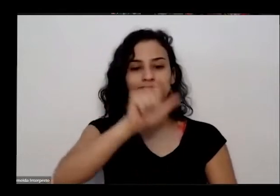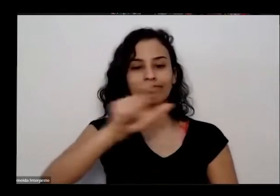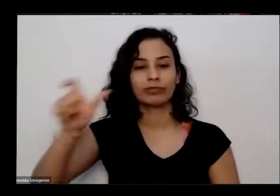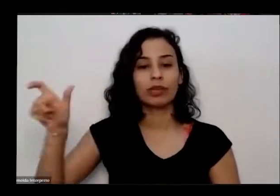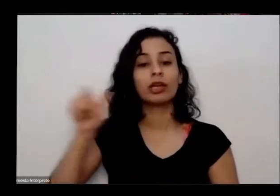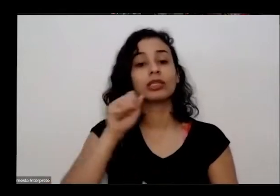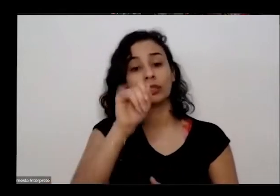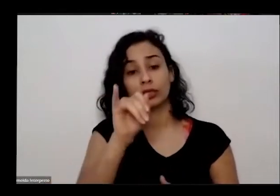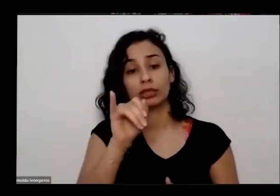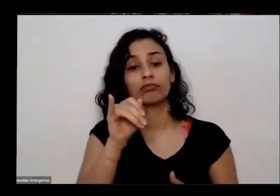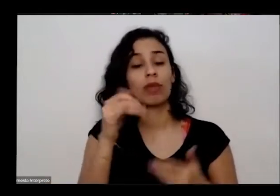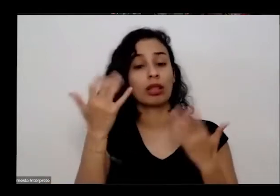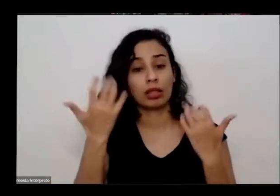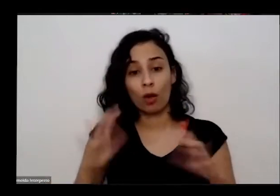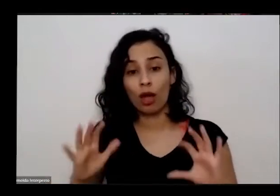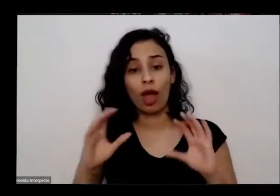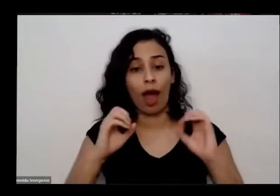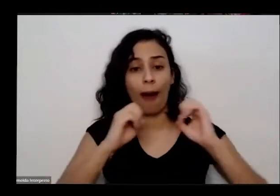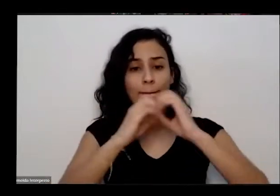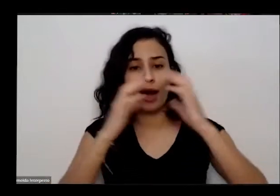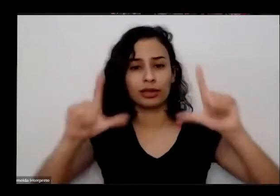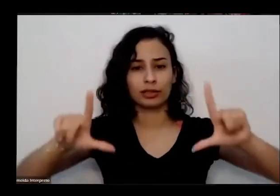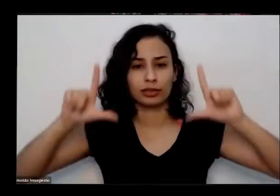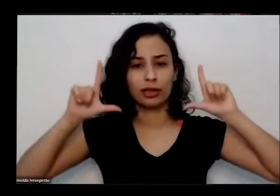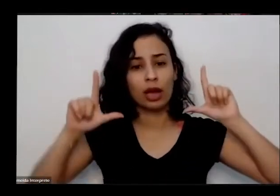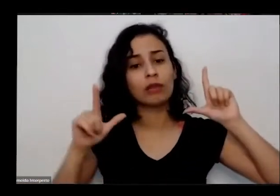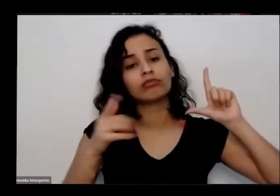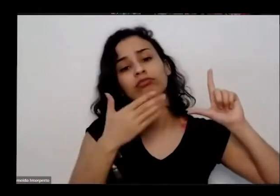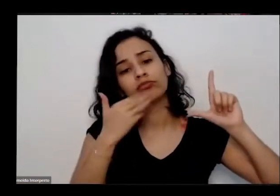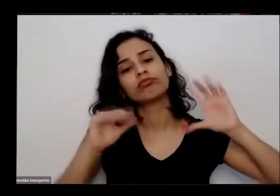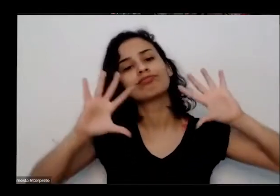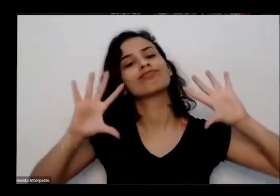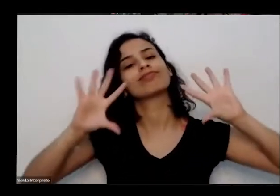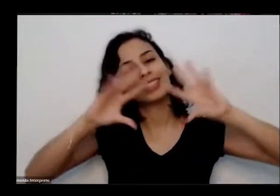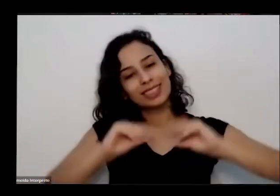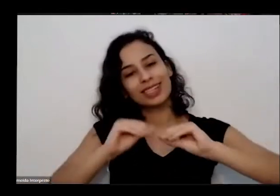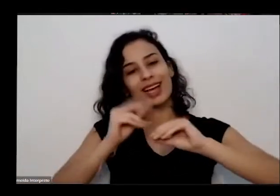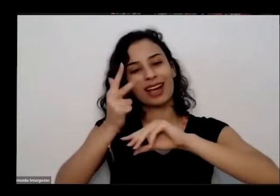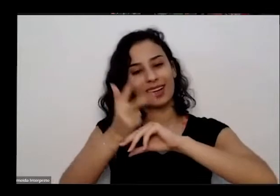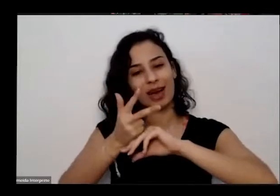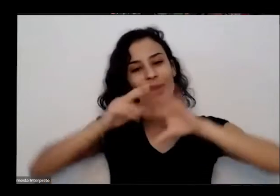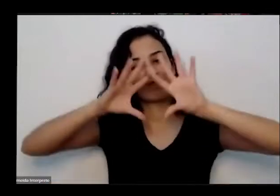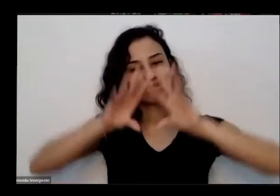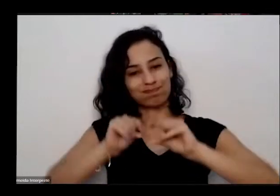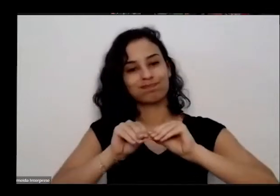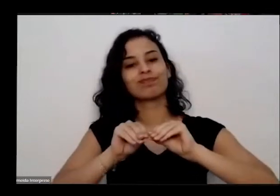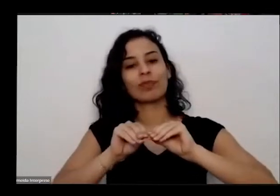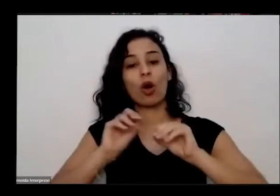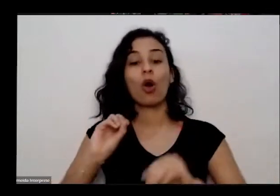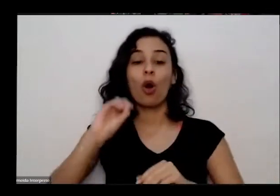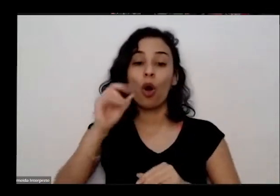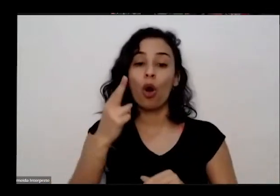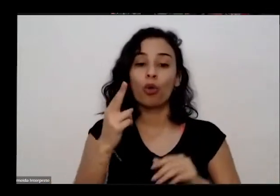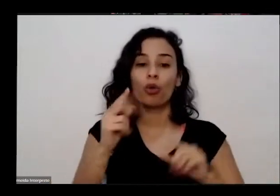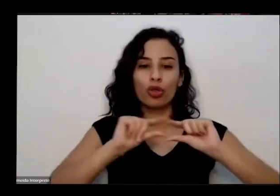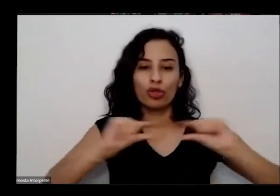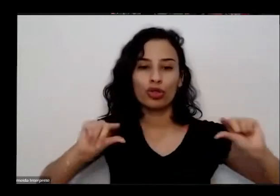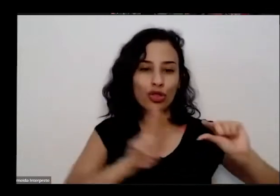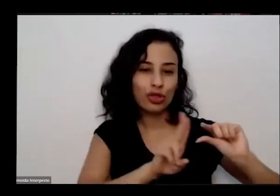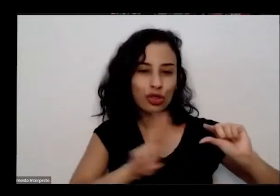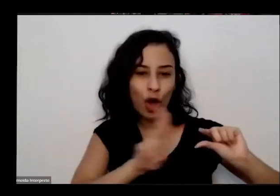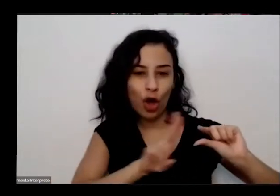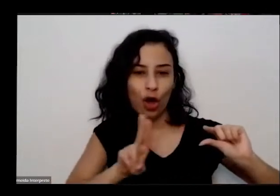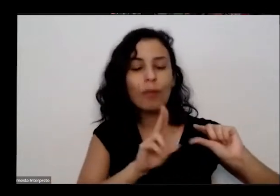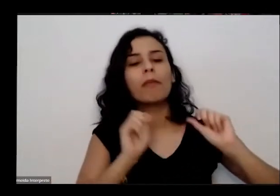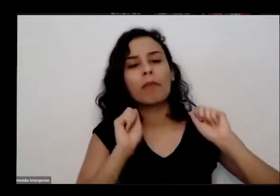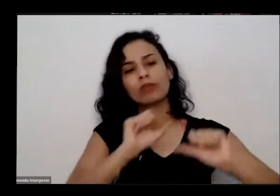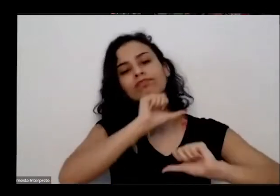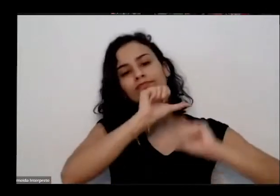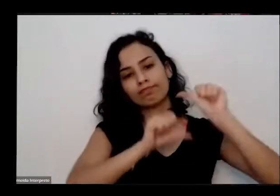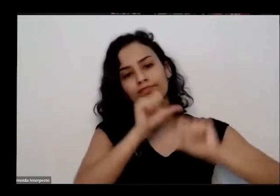pode desligar a câmera ou alterar o nome aqui no site né assim nos aí é isso essa atividade